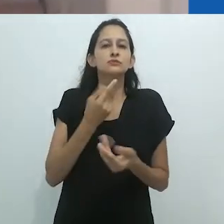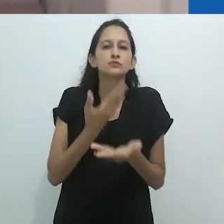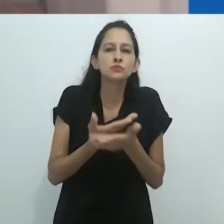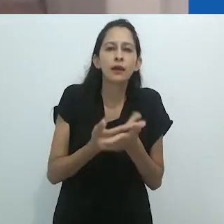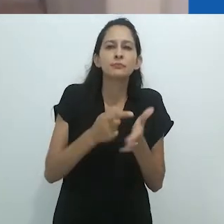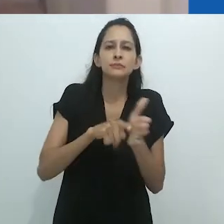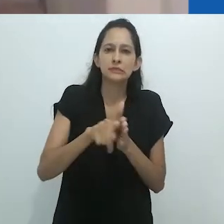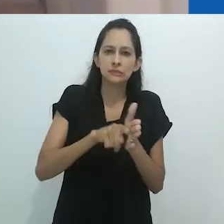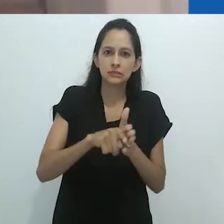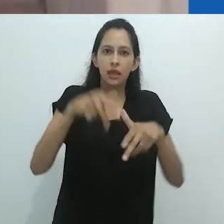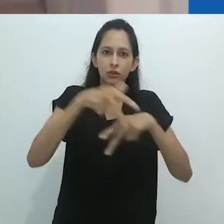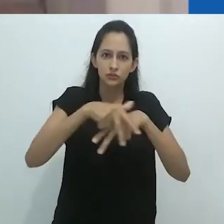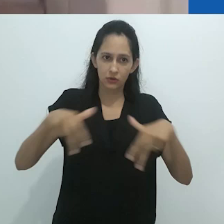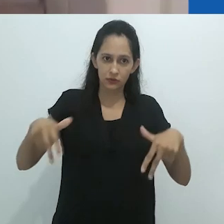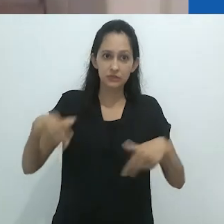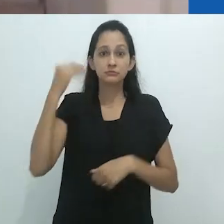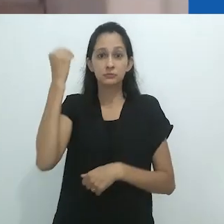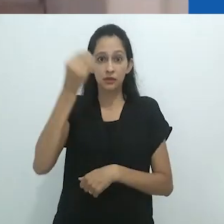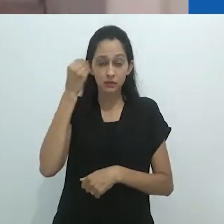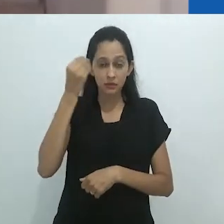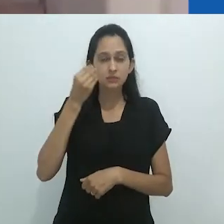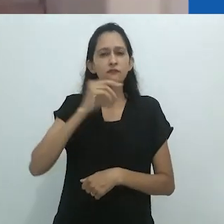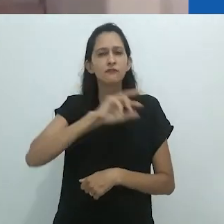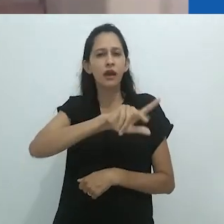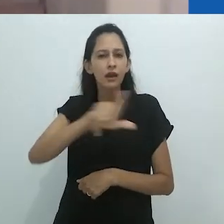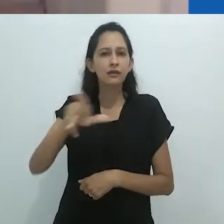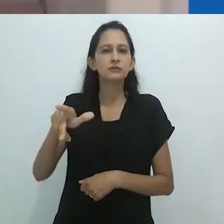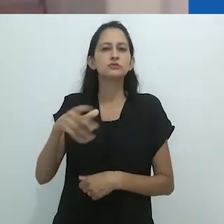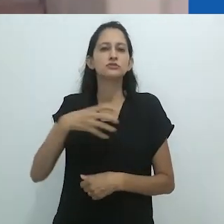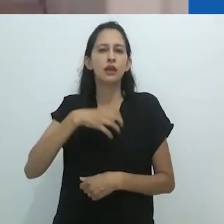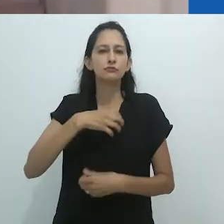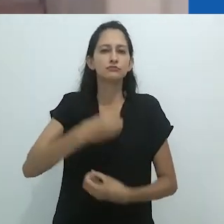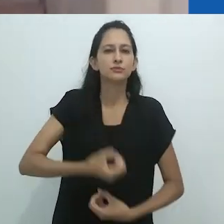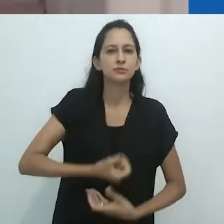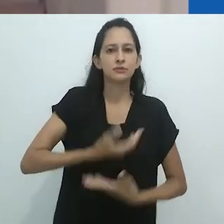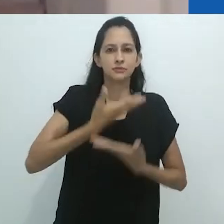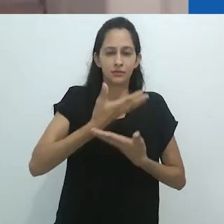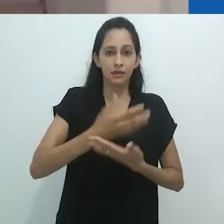como os desenhos dele próprio (e o livro “I swear I saw this” é o maior exemplo)